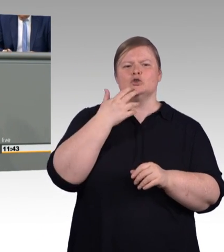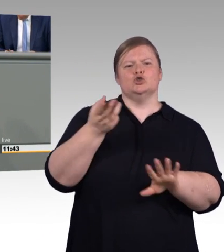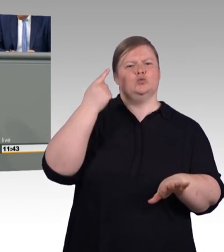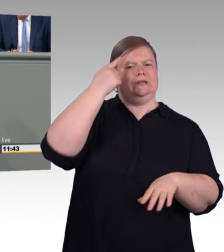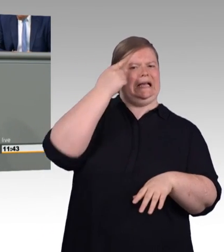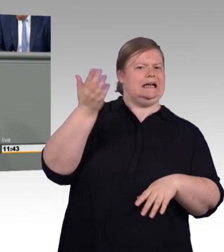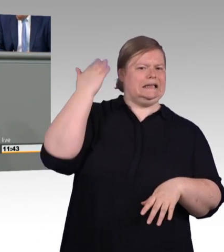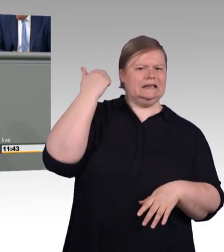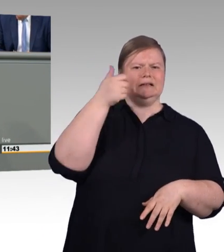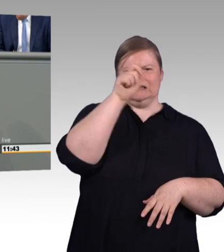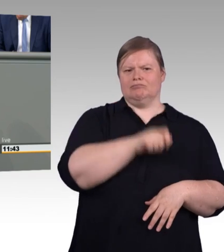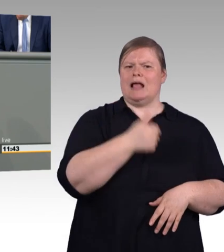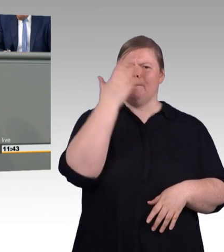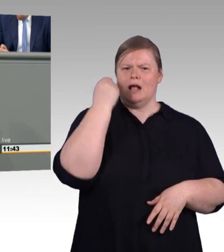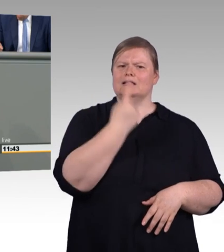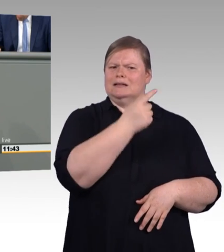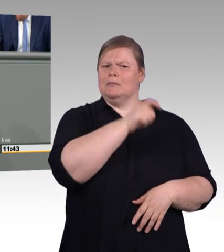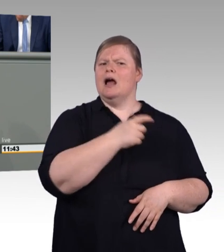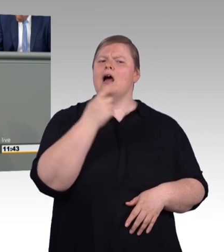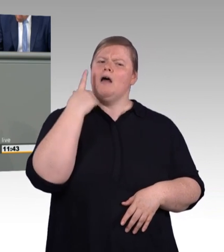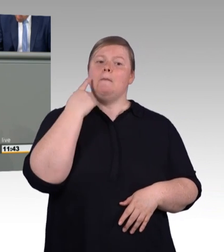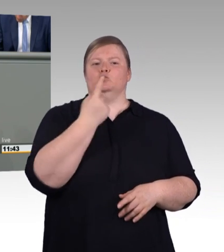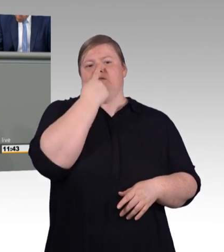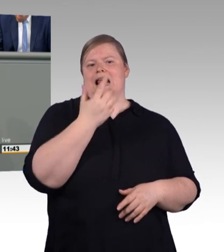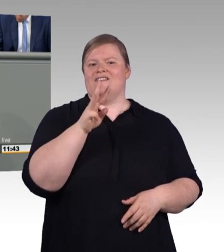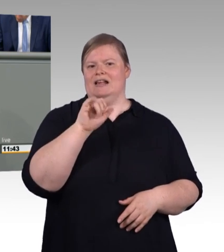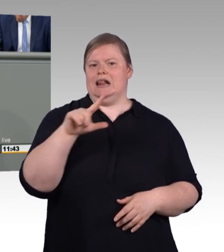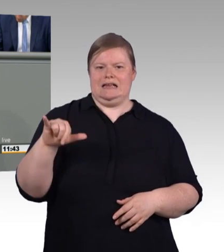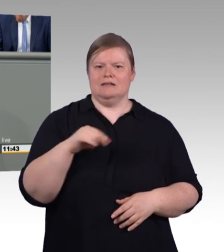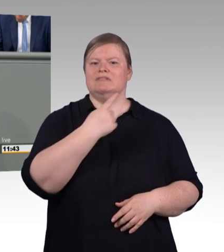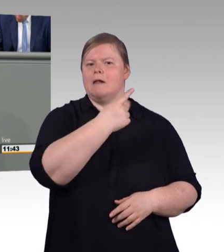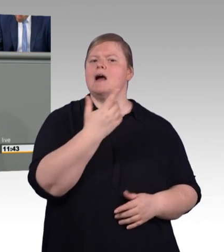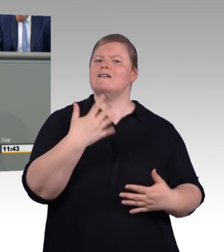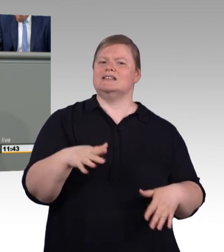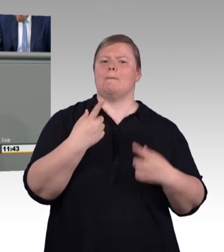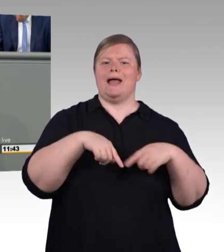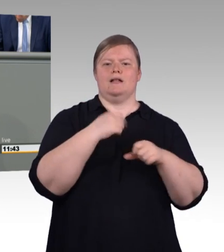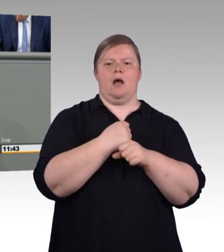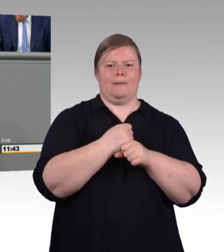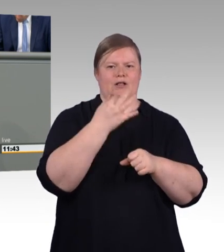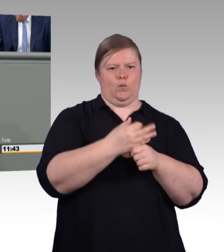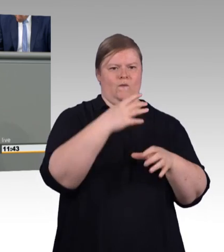denn seine Arbeit war, wenn man es richtig bedenkt, genauso wichtig wie die Arbeit des Bürgermeisters